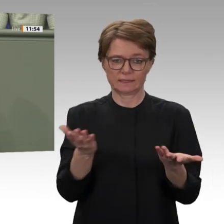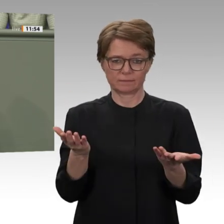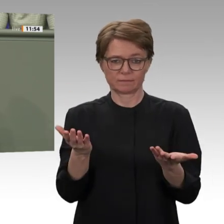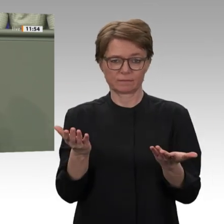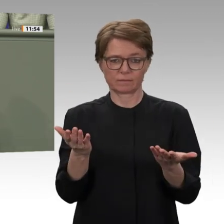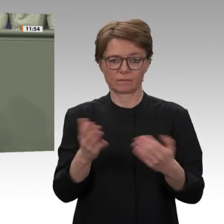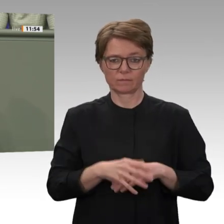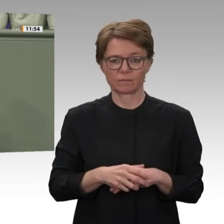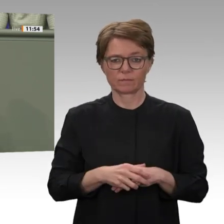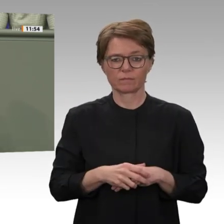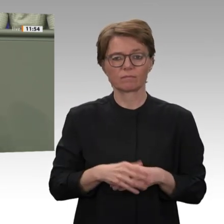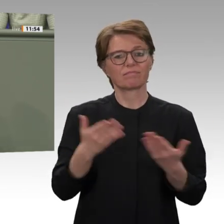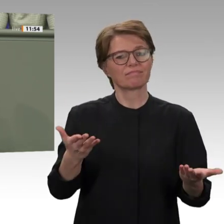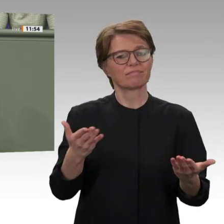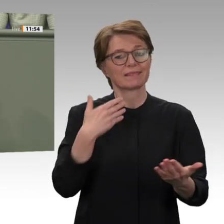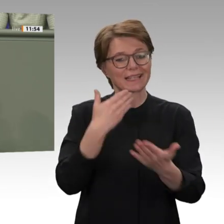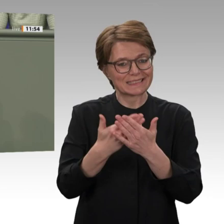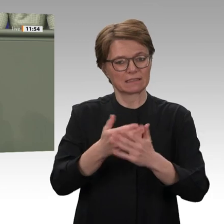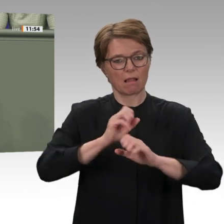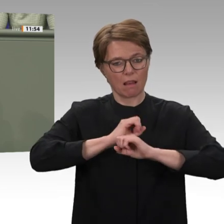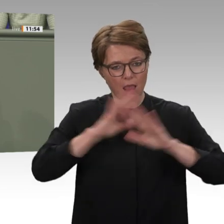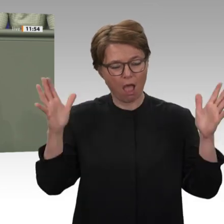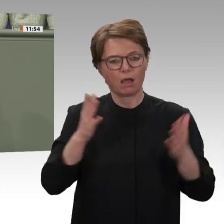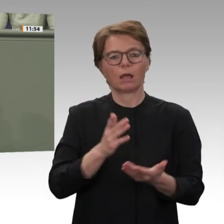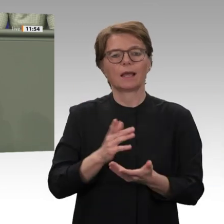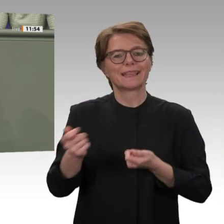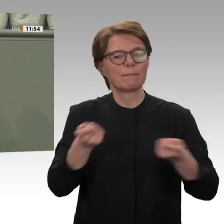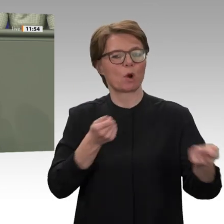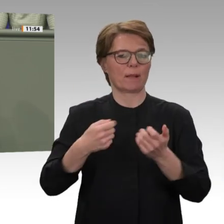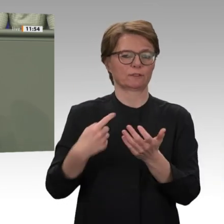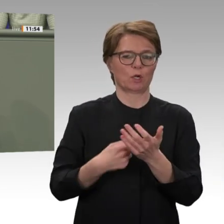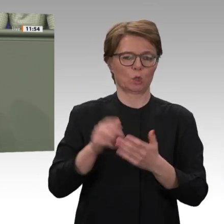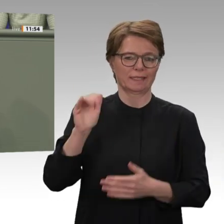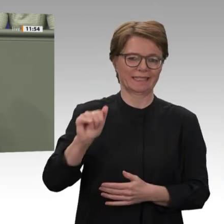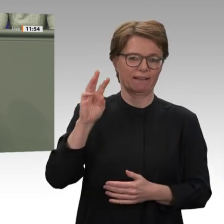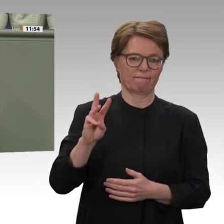Subventionskürzungen bei Weizen, Brennstoff und Medizin. Erinnern wir uns: Genau diese